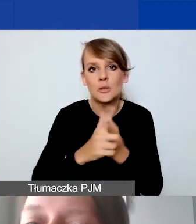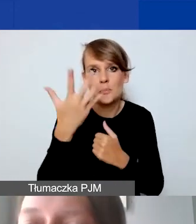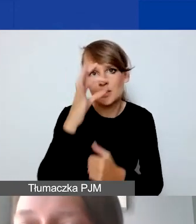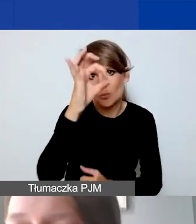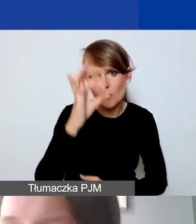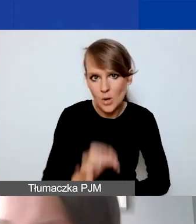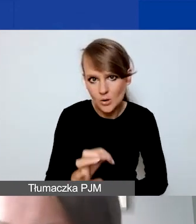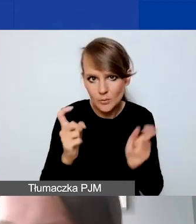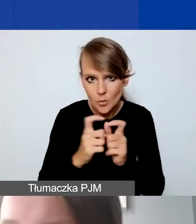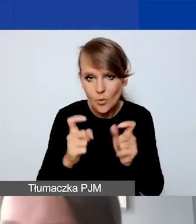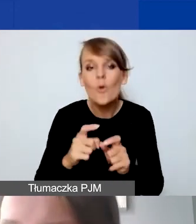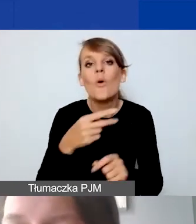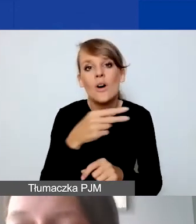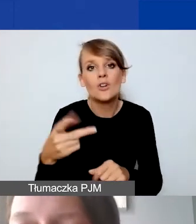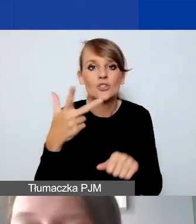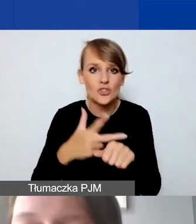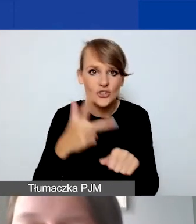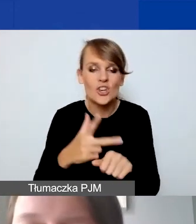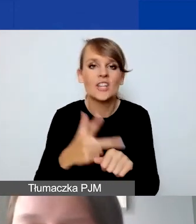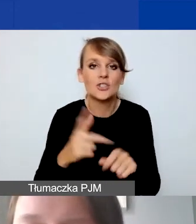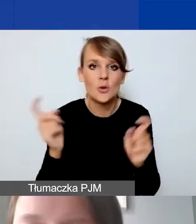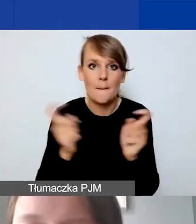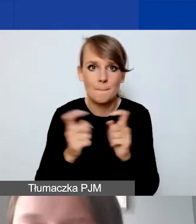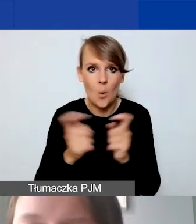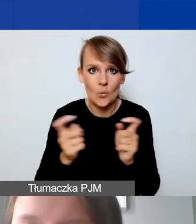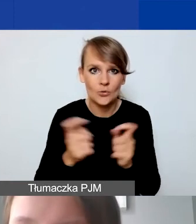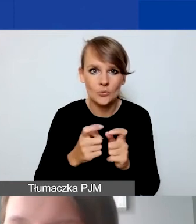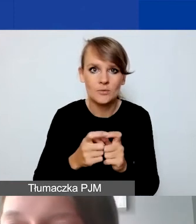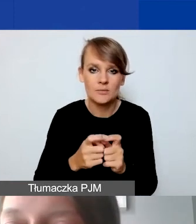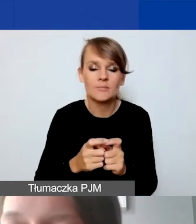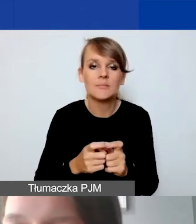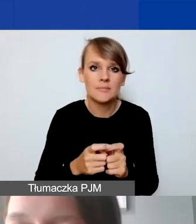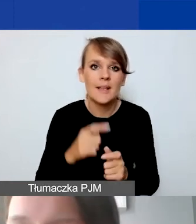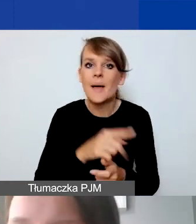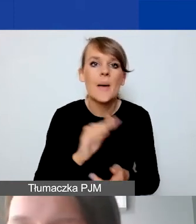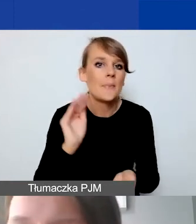a więc to jest 30 punktów minimum trzeba uzyskać,